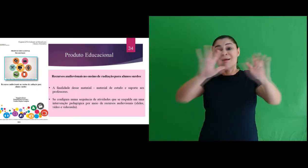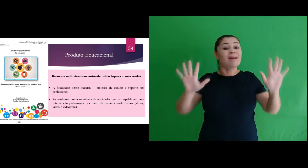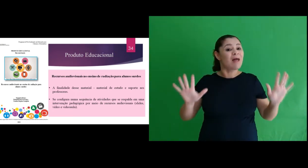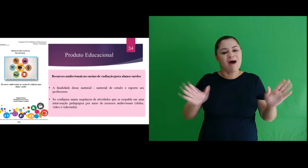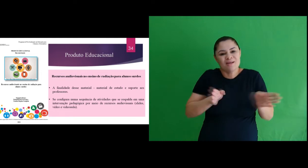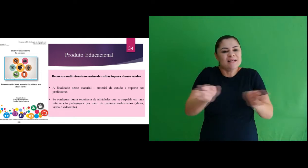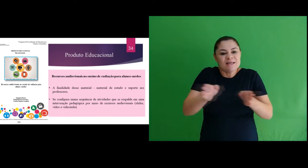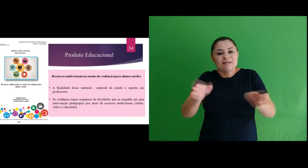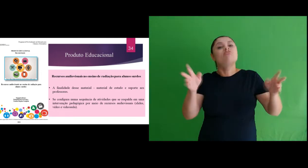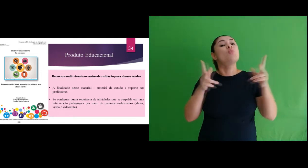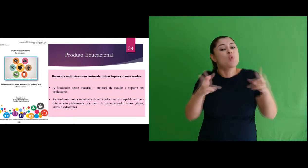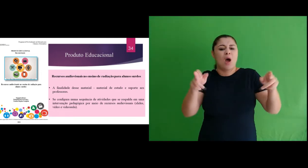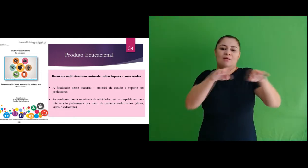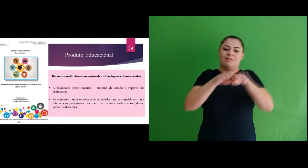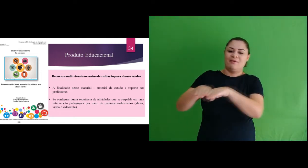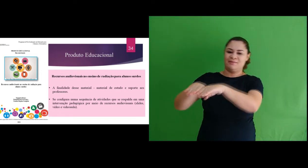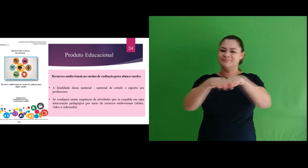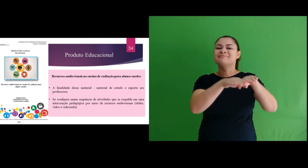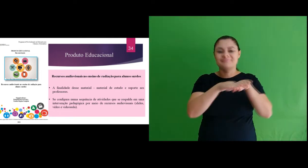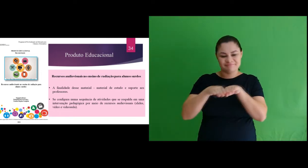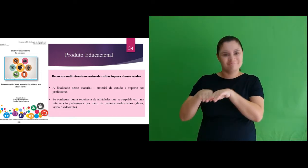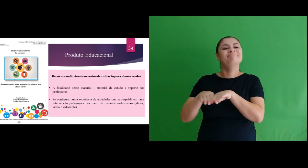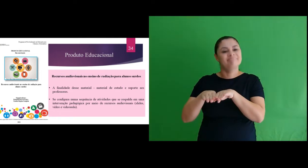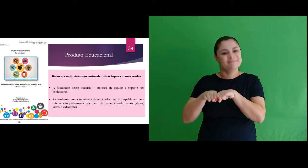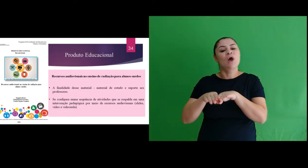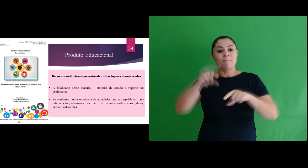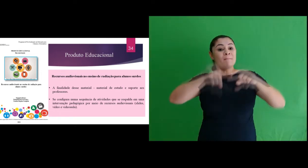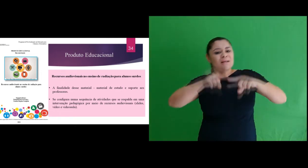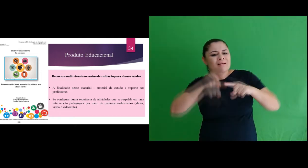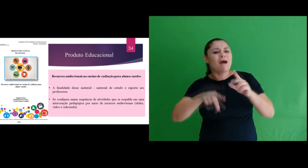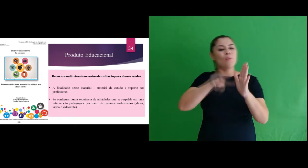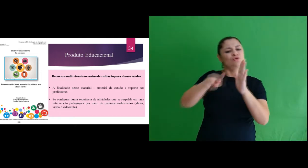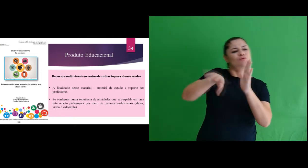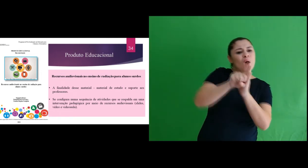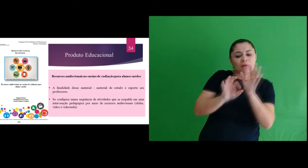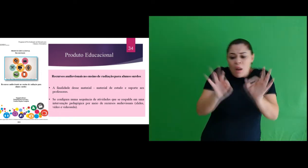clara, acessível e igualitária. E foi nesta direção, que todo material fora